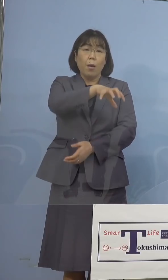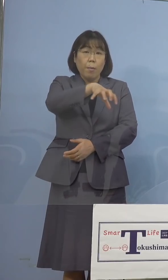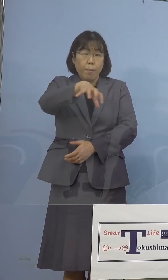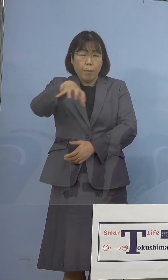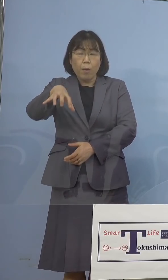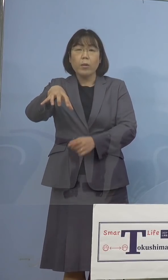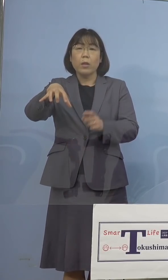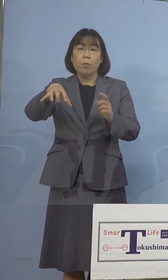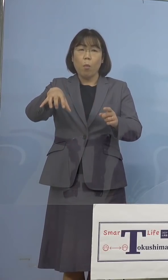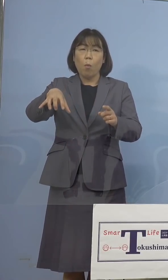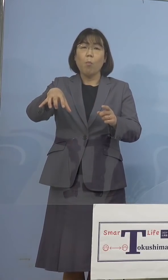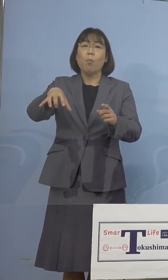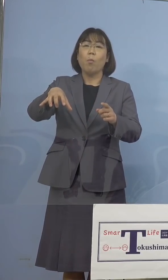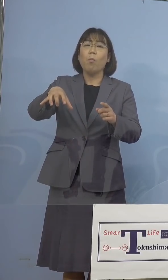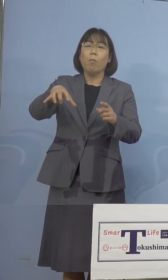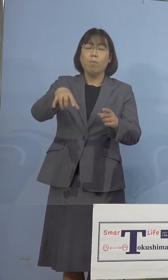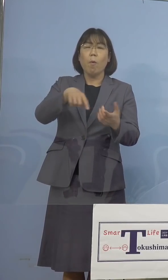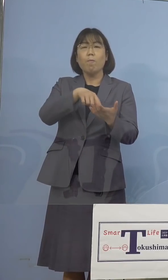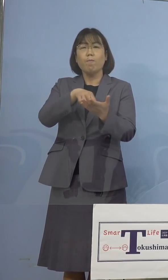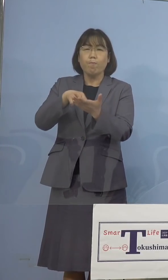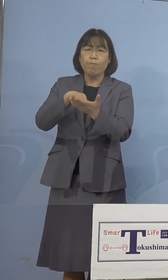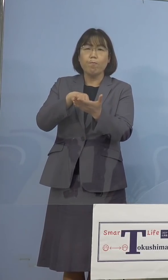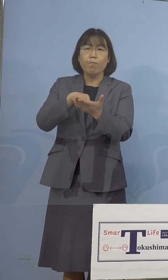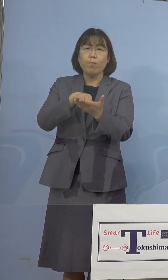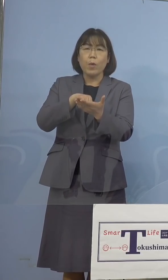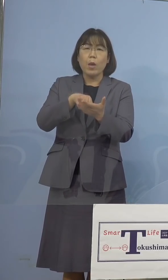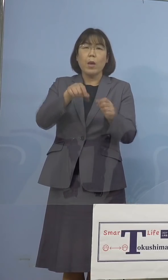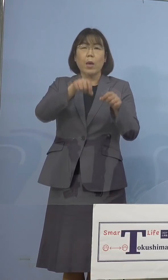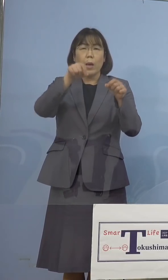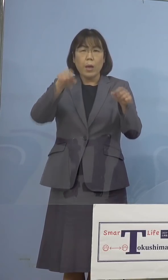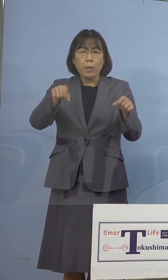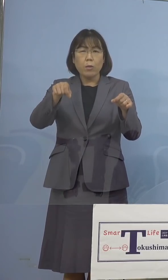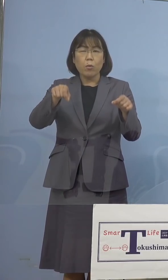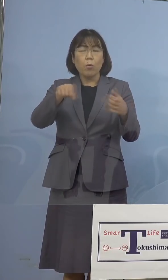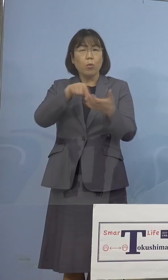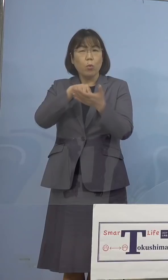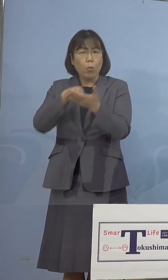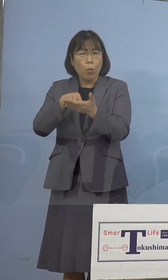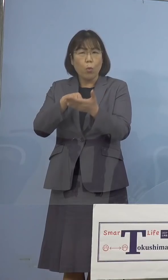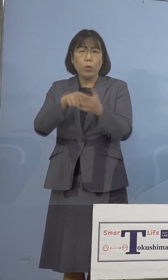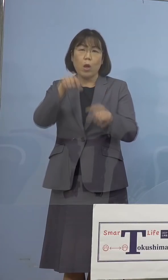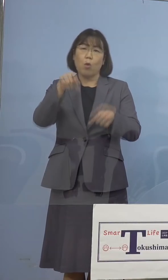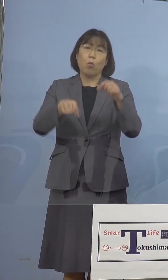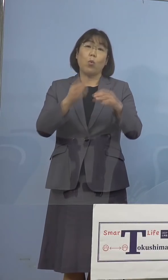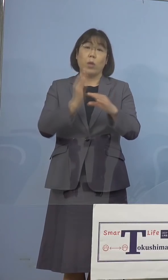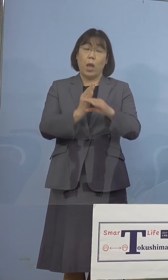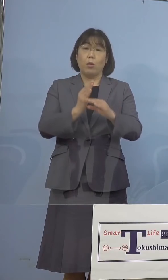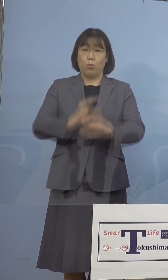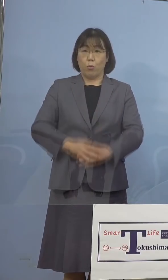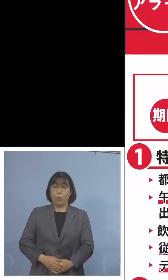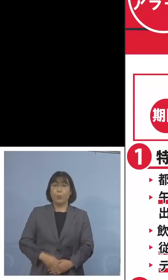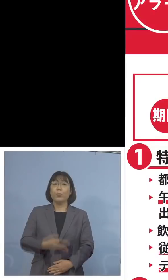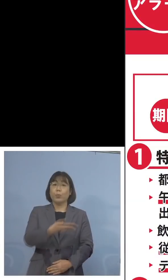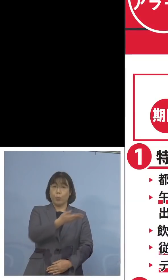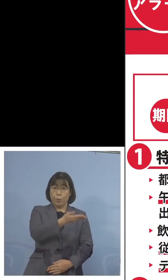これに続く方向で調整に 入っているところであります ということで、こちら